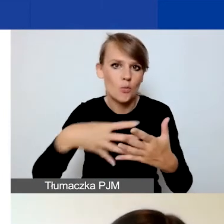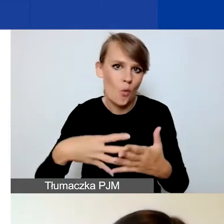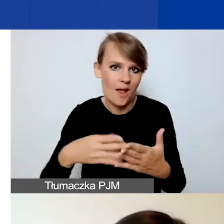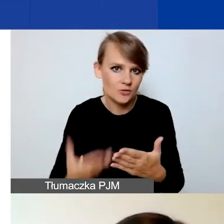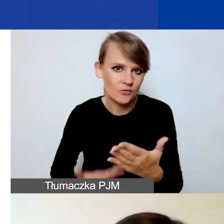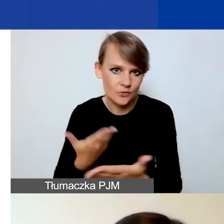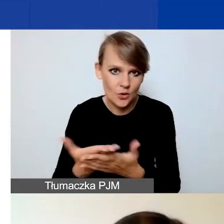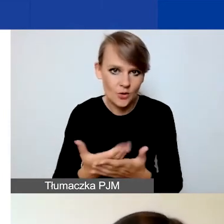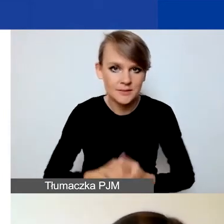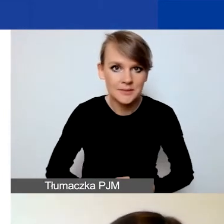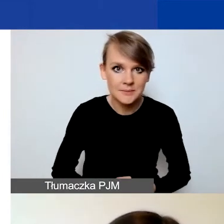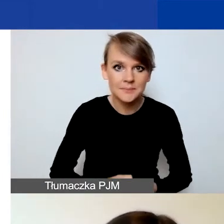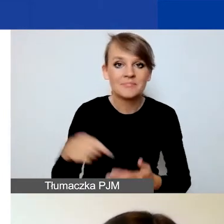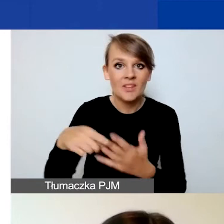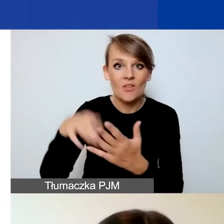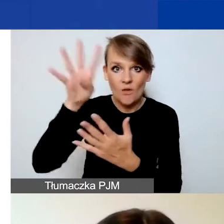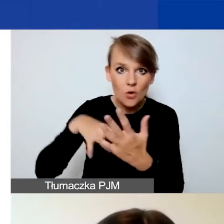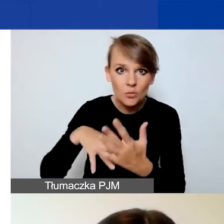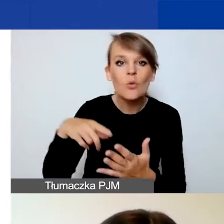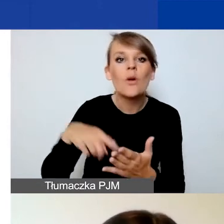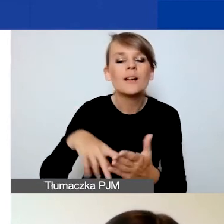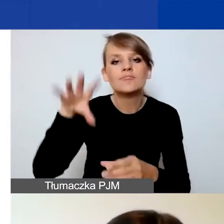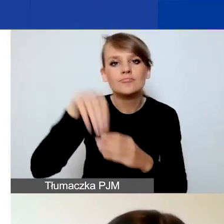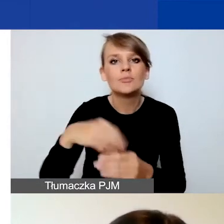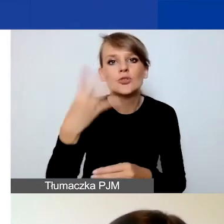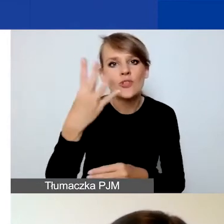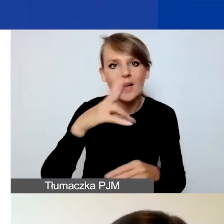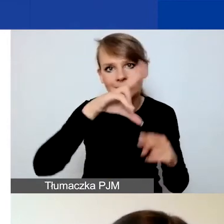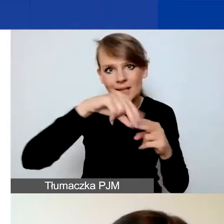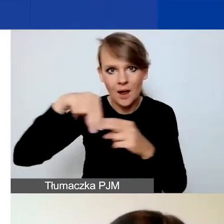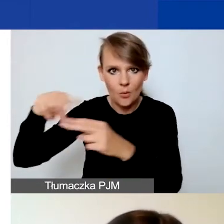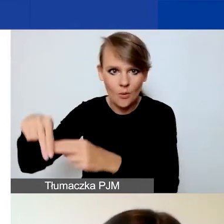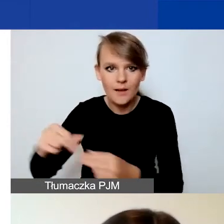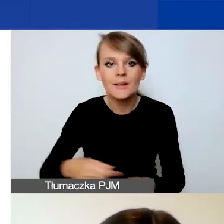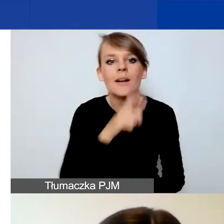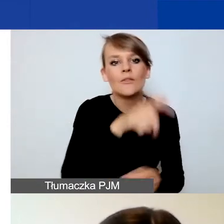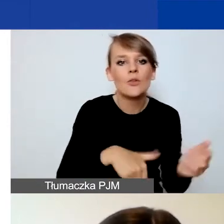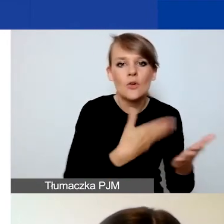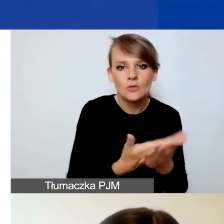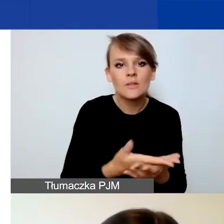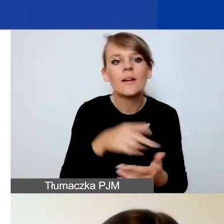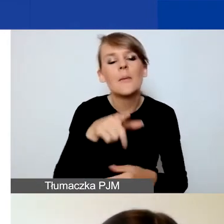Ten formularz będzie podzielony na cztery zakładki: "Wnioskodawca", "Partnerzy", "Projekt" oraz "Budżet".